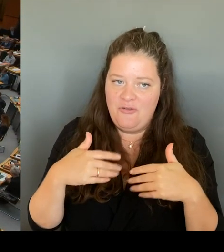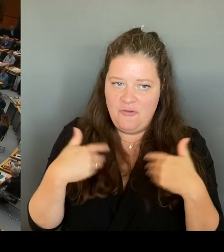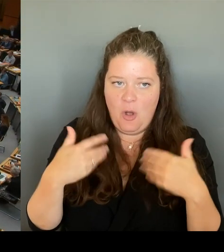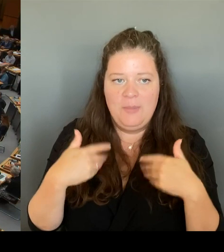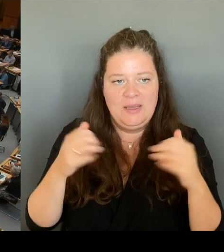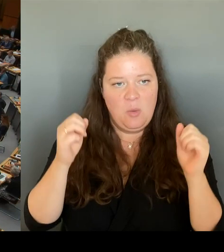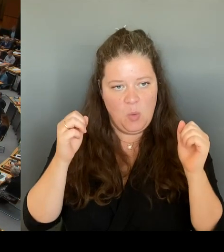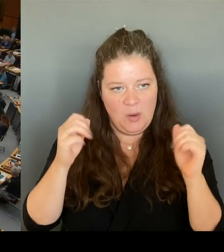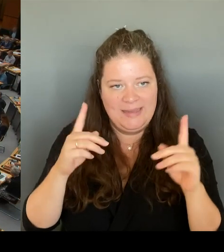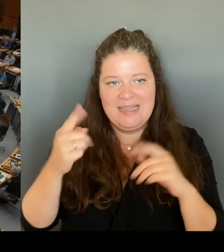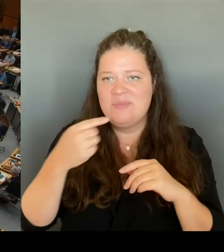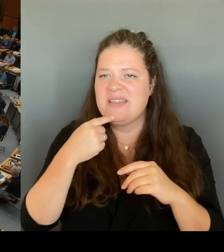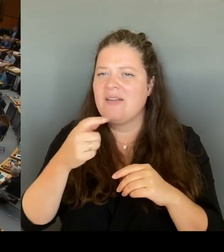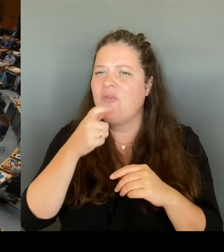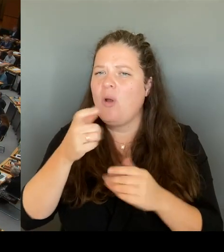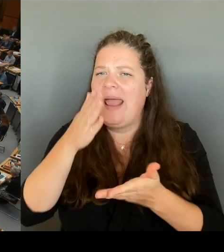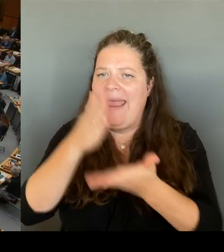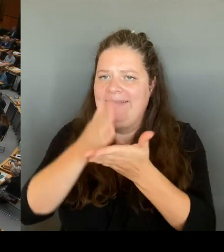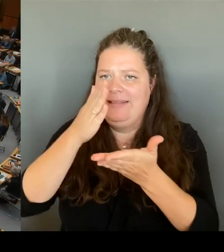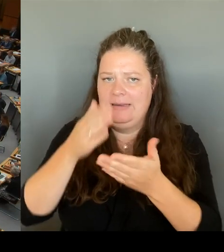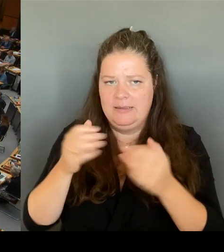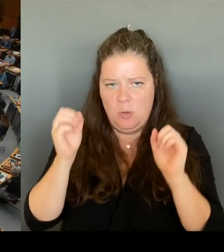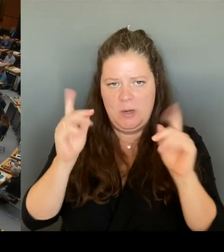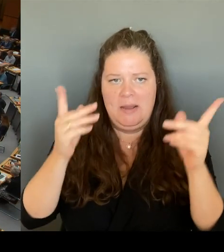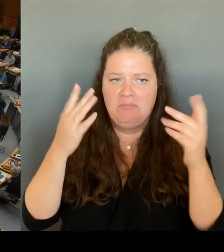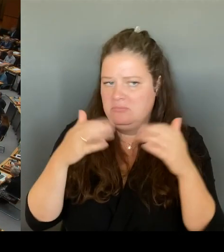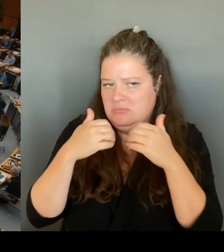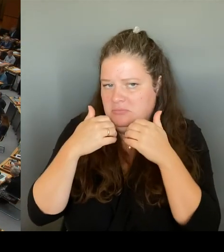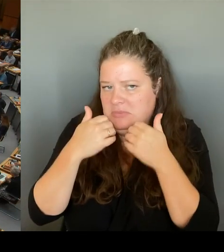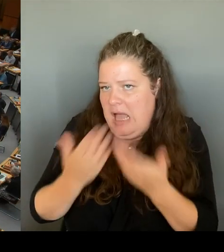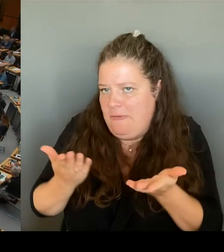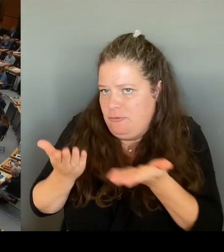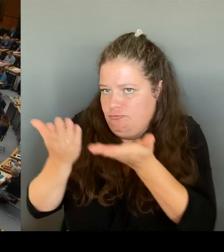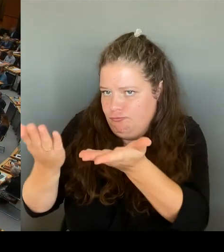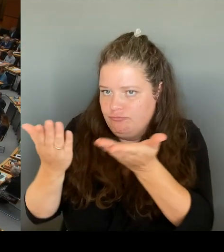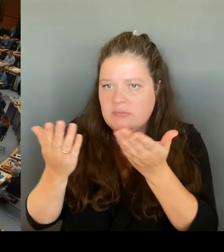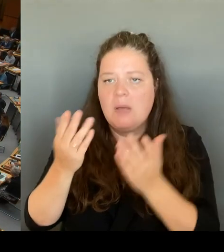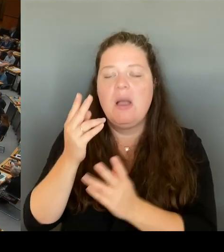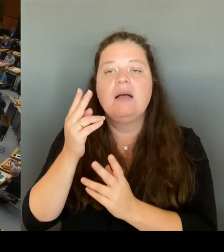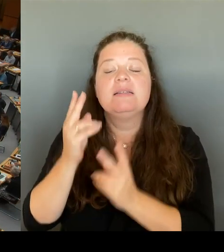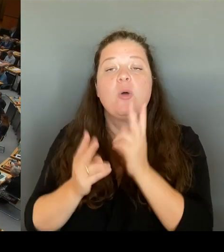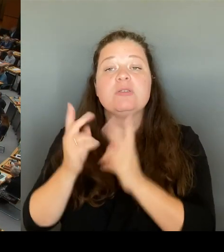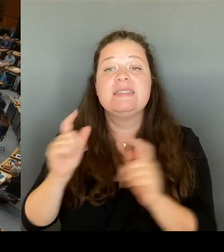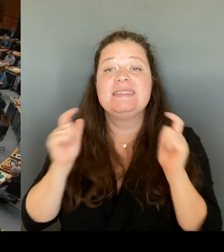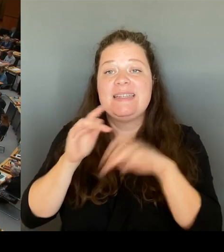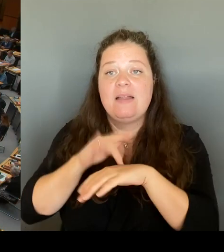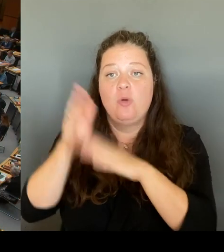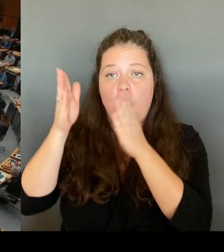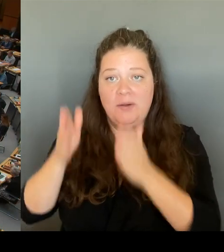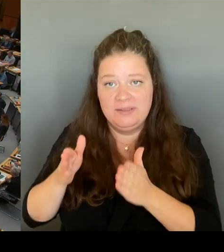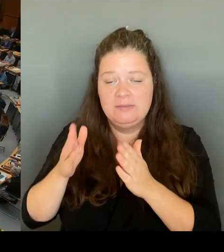sagen: Die Justizsenatorin hat sachlich, fachlich alles dazu gesagt, und ich würde Ihnen schlicht und ergreifend